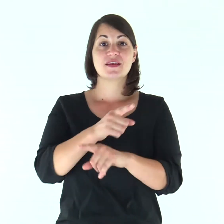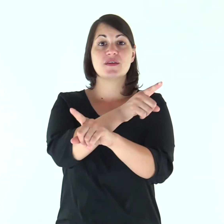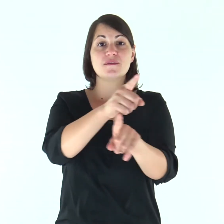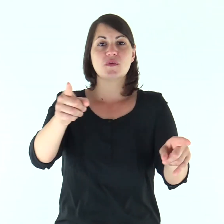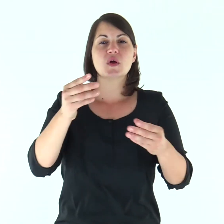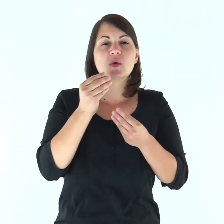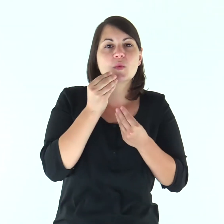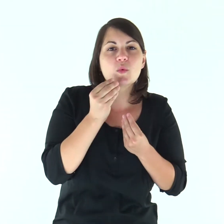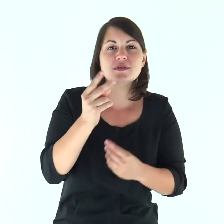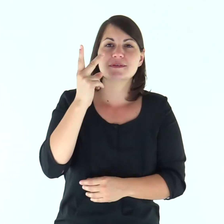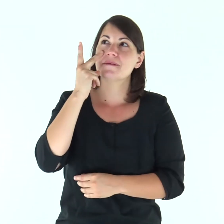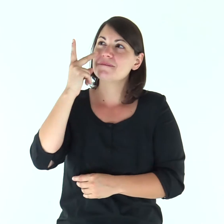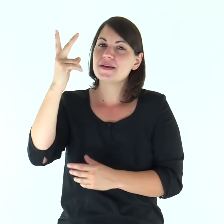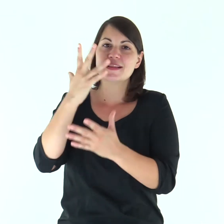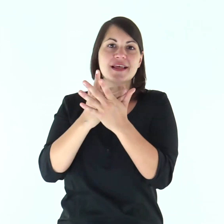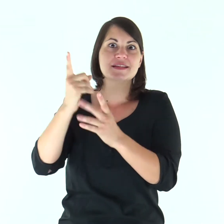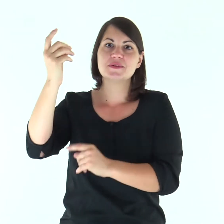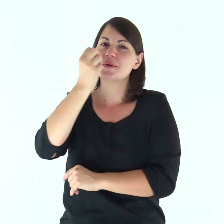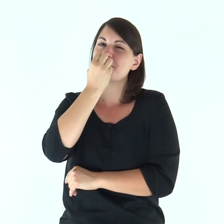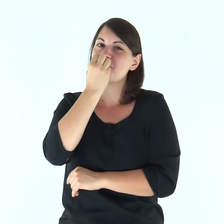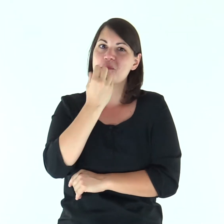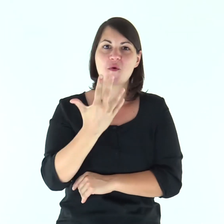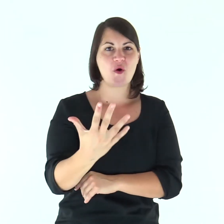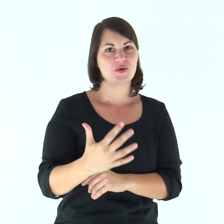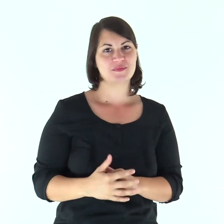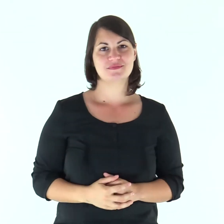Gustate e vedete com'è buono il Signore.